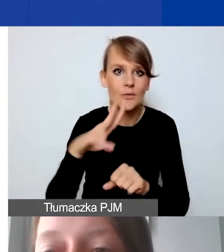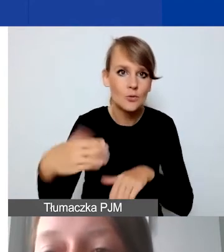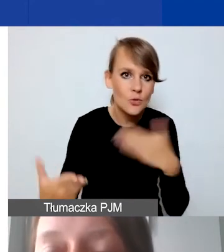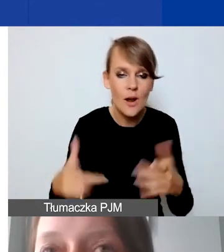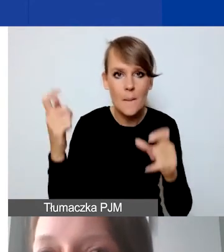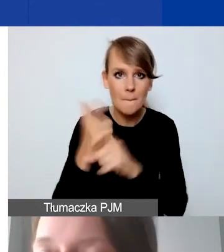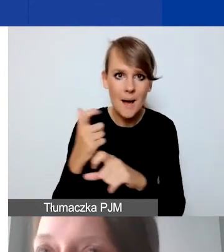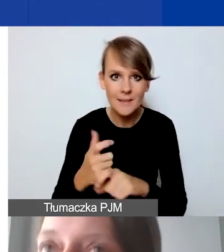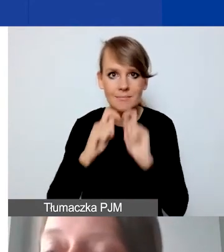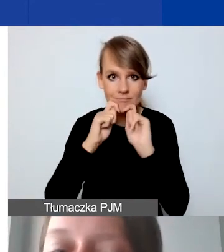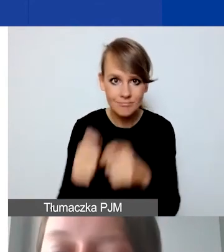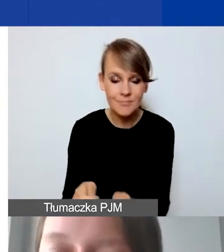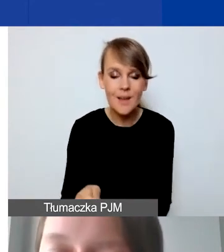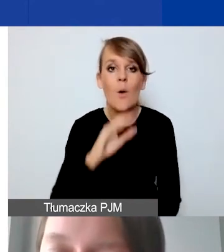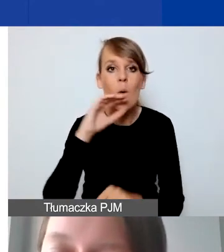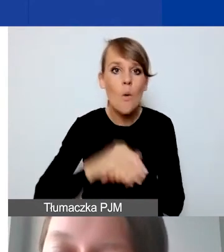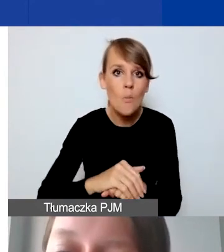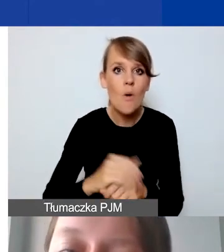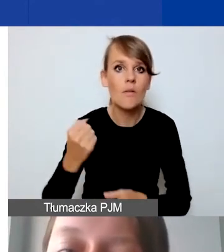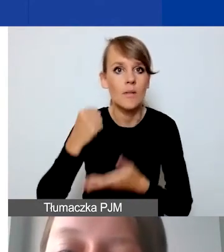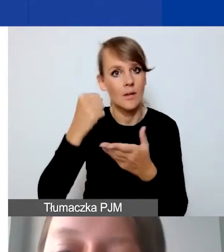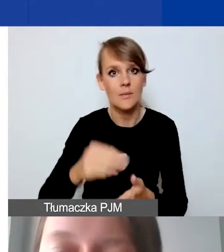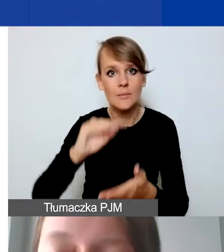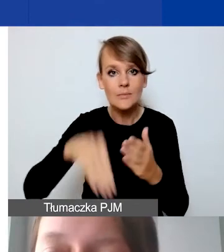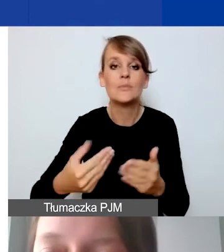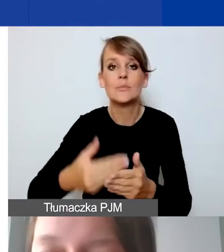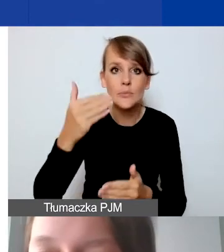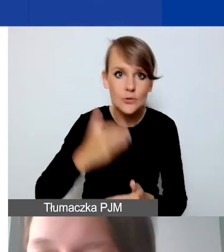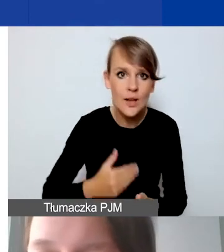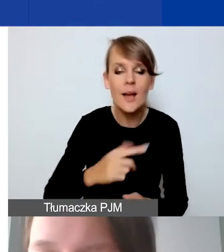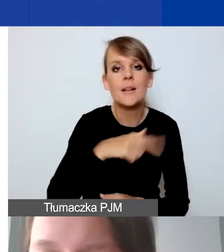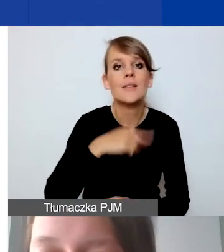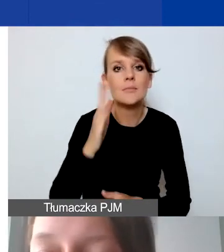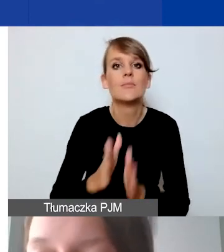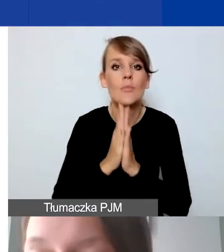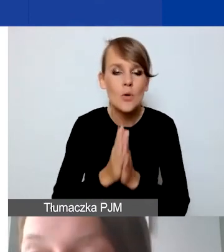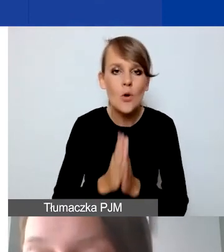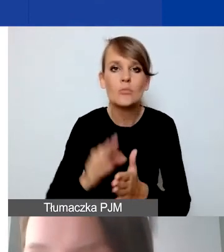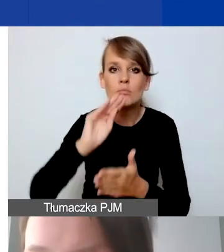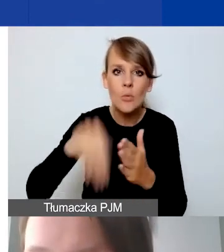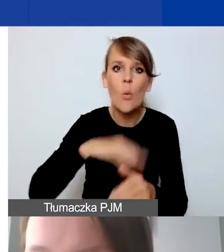przed podpisaniem umowy grantowej będziemy prosić państwa o podpisanie umowy partnerskiej.